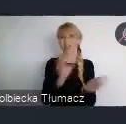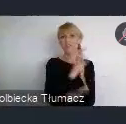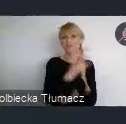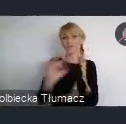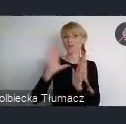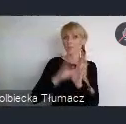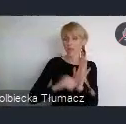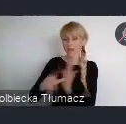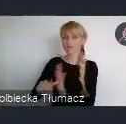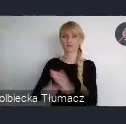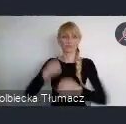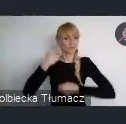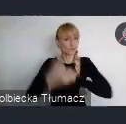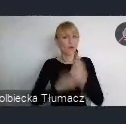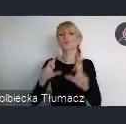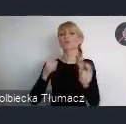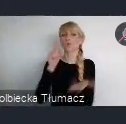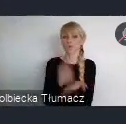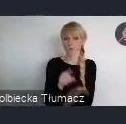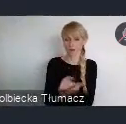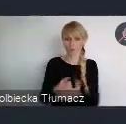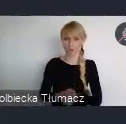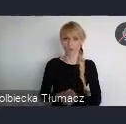Bo jestem pewien, i będziemy się starali się w tym pomagać,